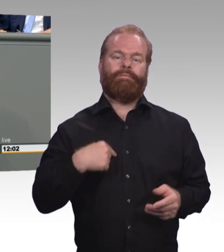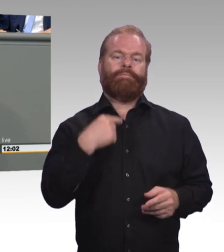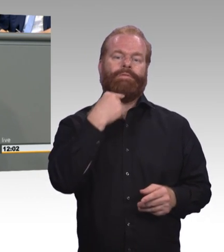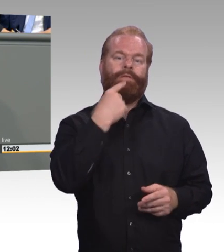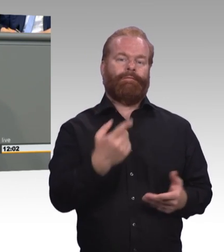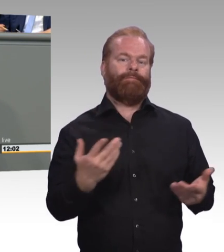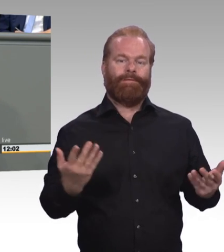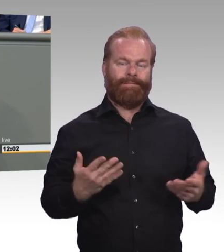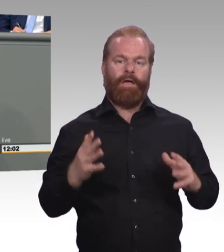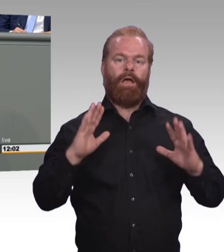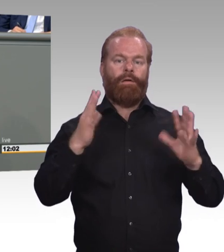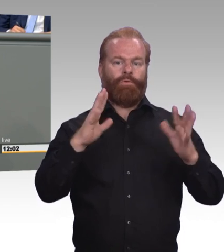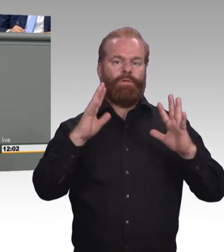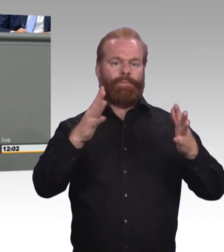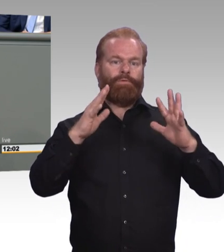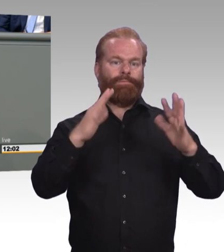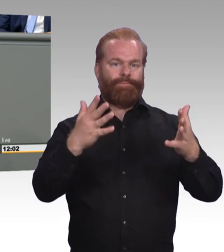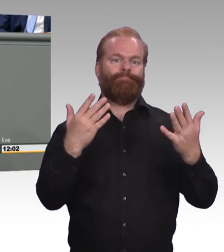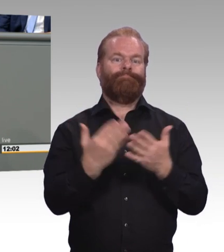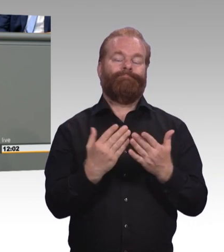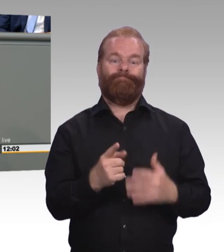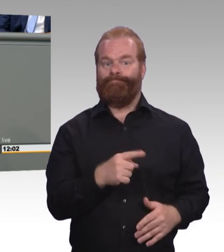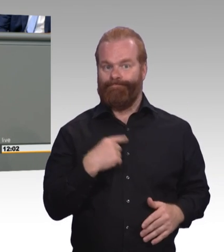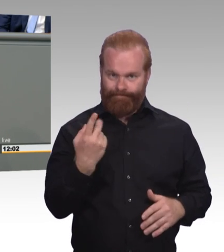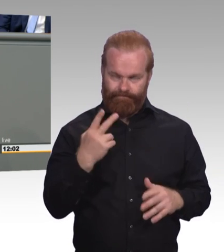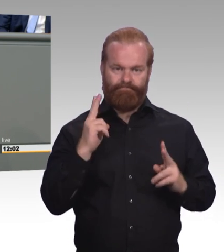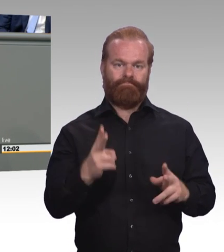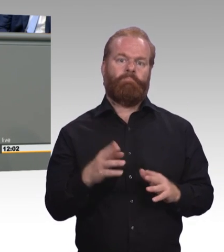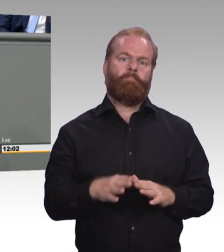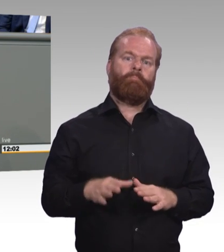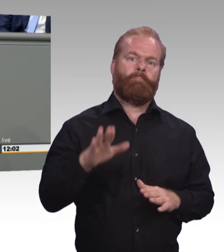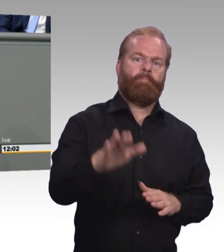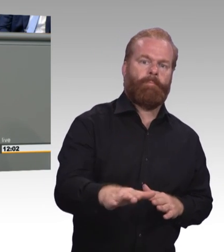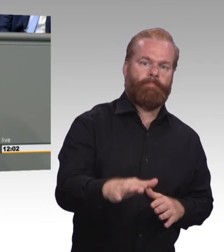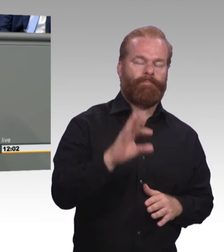Es geht schließlich um die Zukunft von tausenden jungen Menschen. Und wir Grüne hätten uns als Fraktion